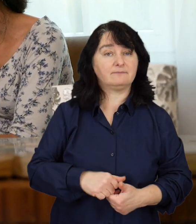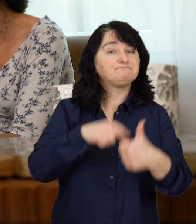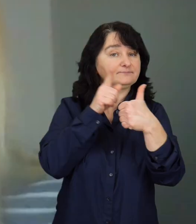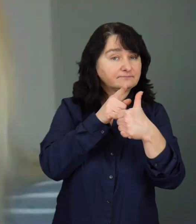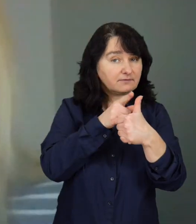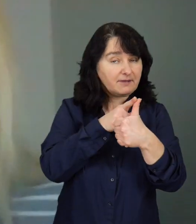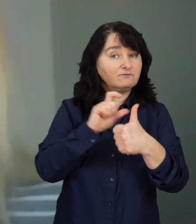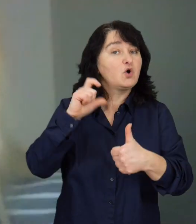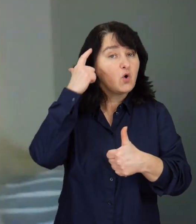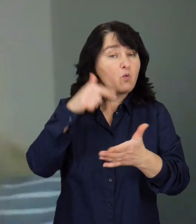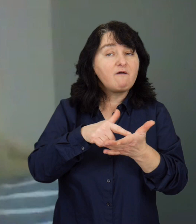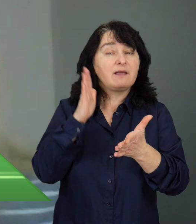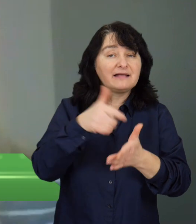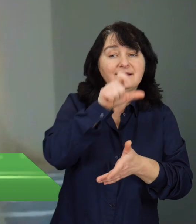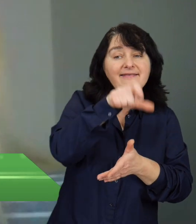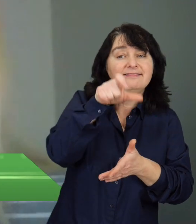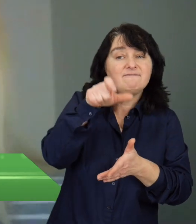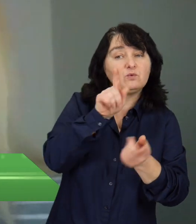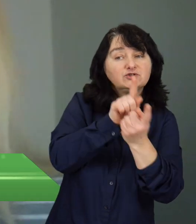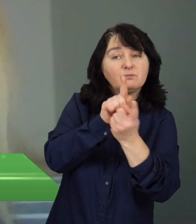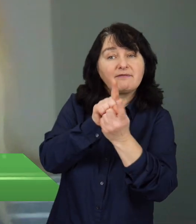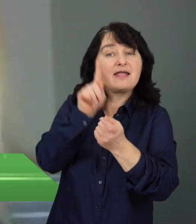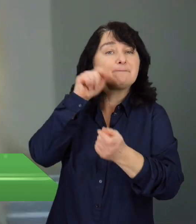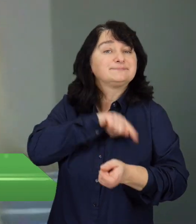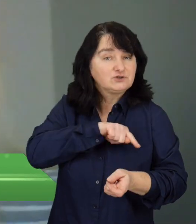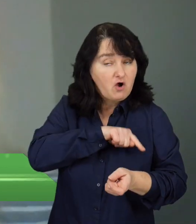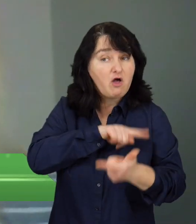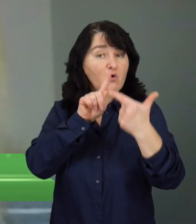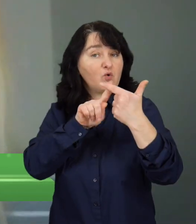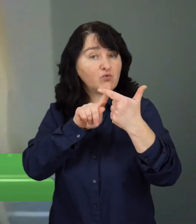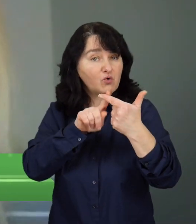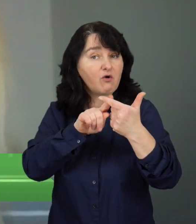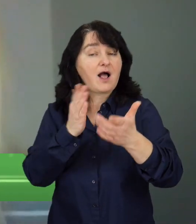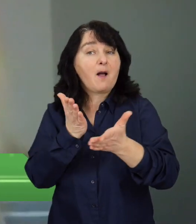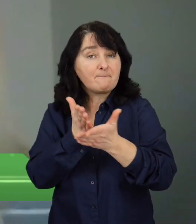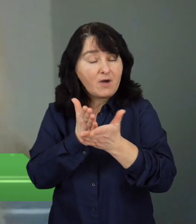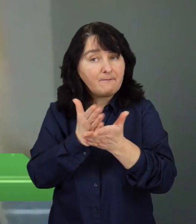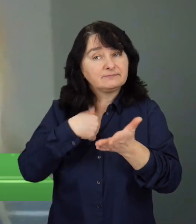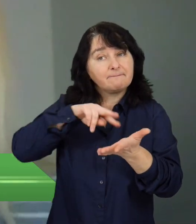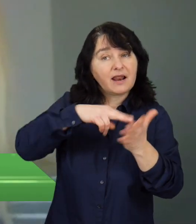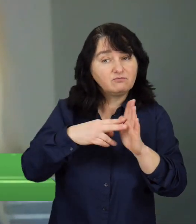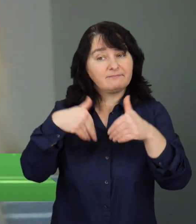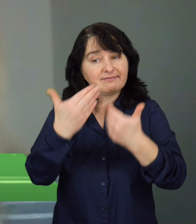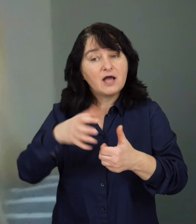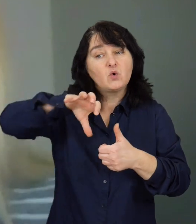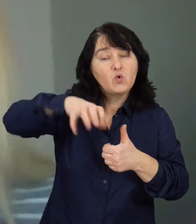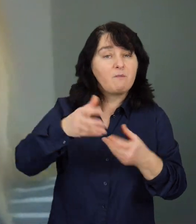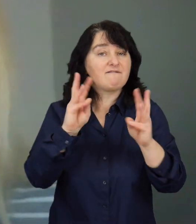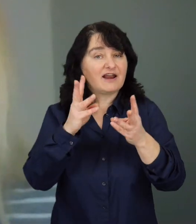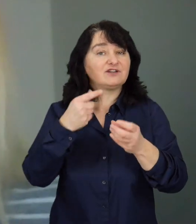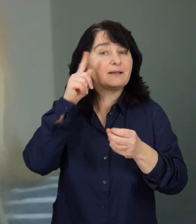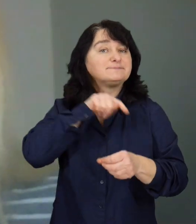Przede wszystkim będą to indywidualne spotkania z psychologiem, a drugą zaplanowaną formą są grupowe warsztaty psychologiczne.